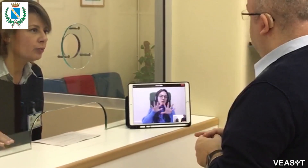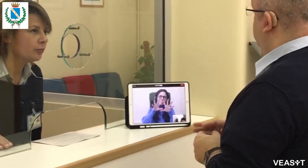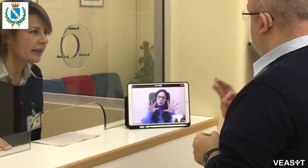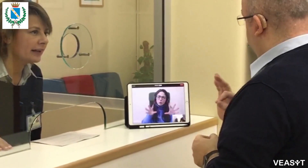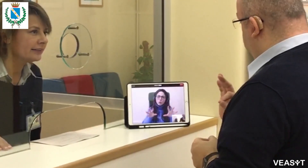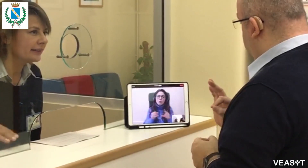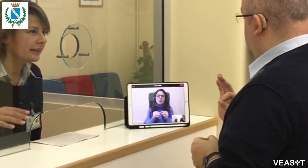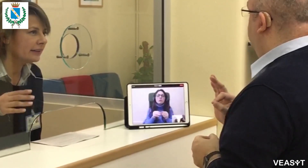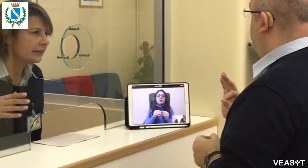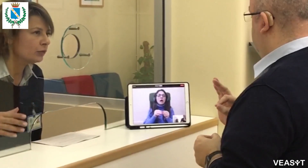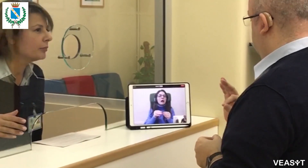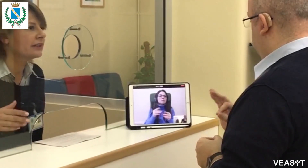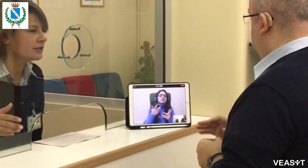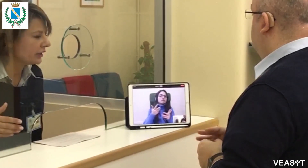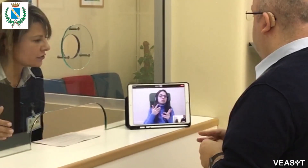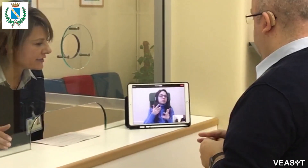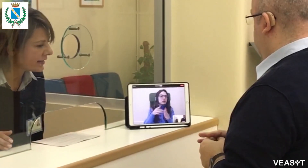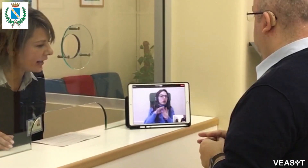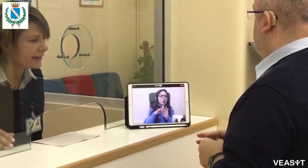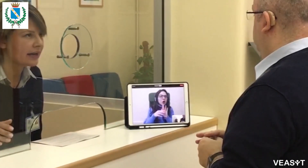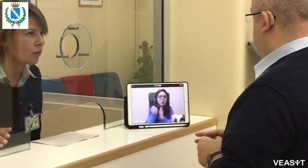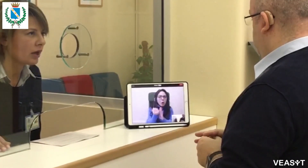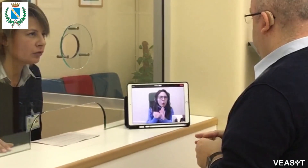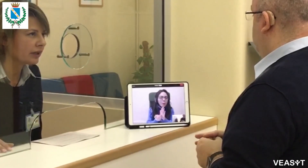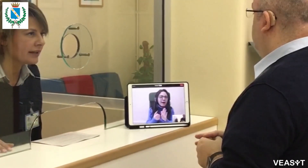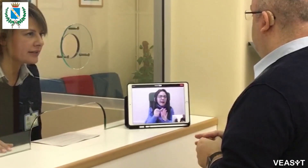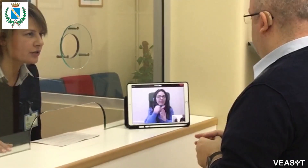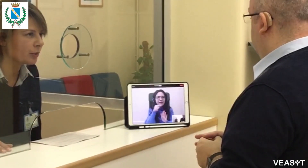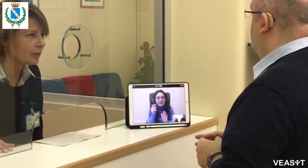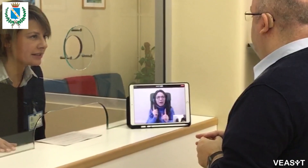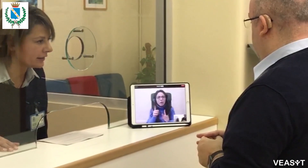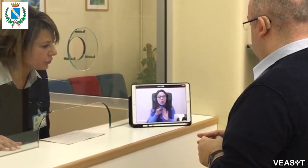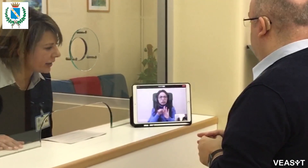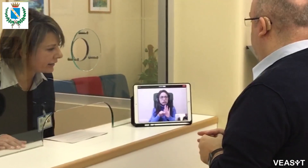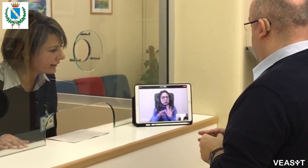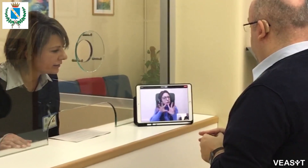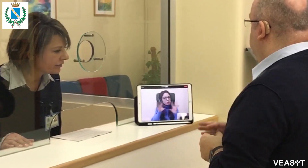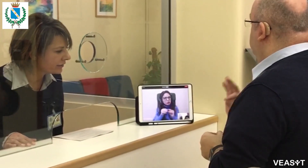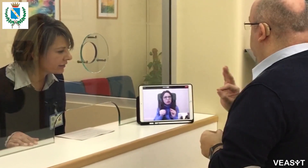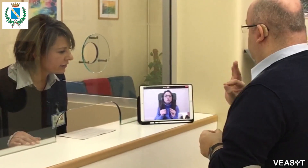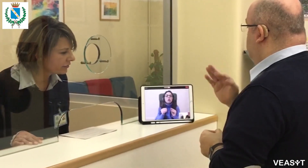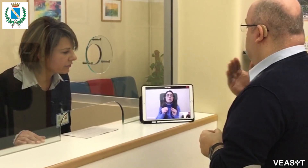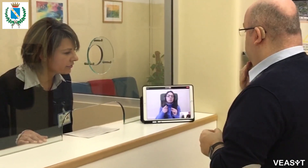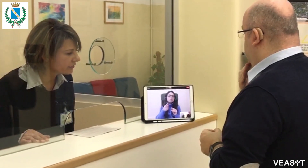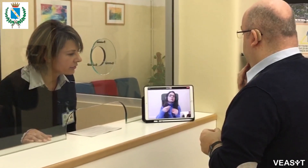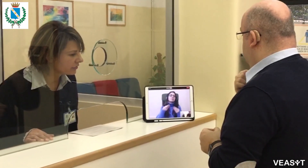dove verranno pubblicate le documentazioni necessarie e quanto richiesto per presentare domanda.